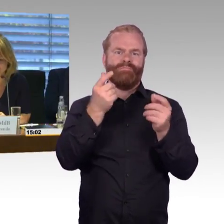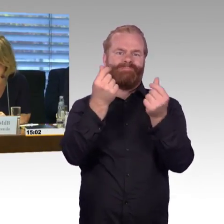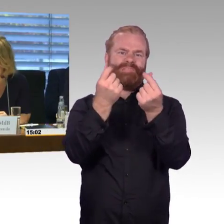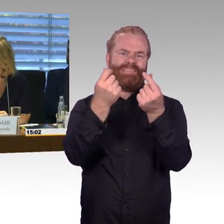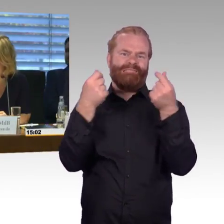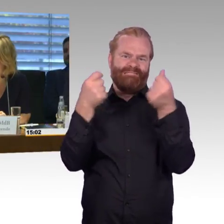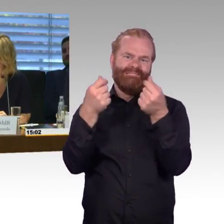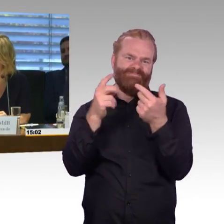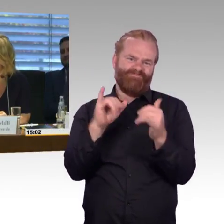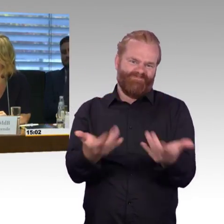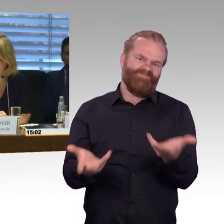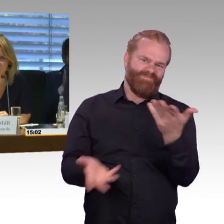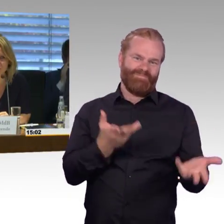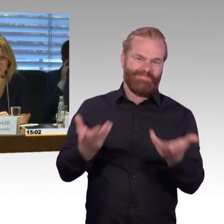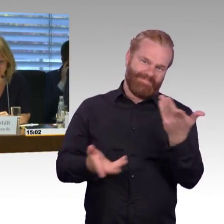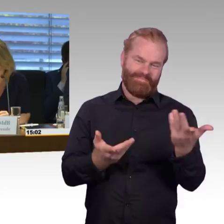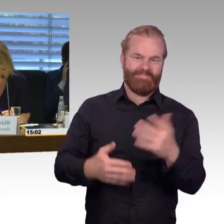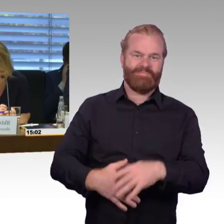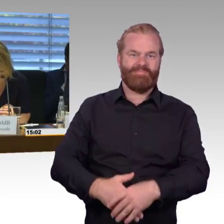die die Bahn tätigt über autonomes Fahren.